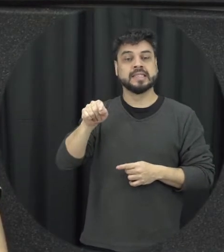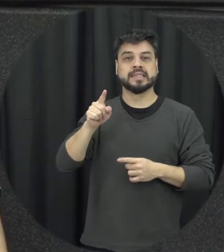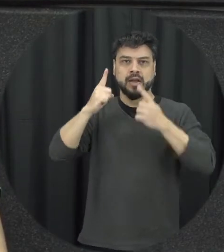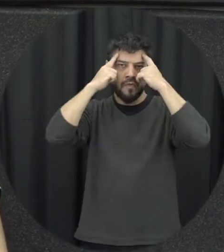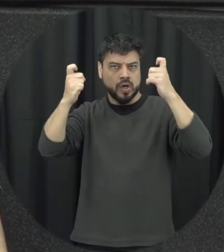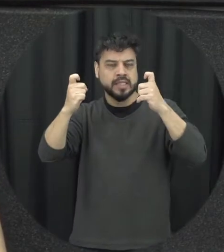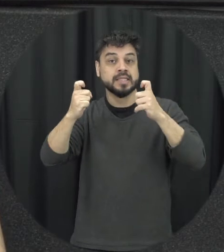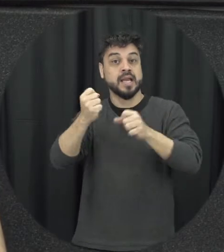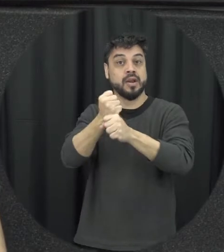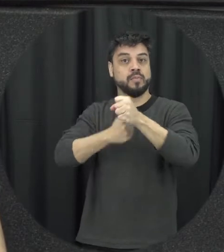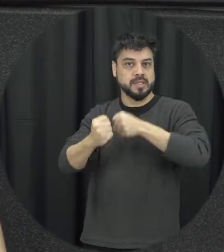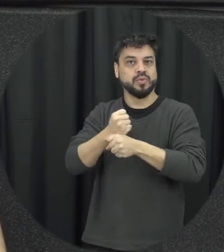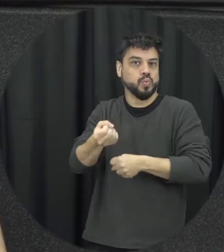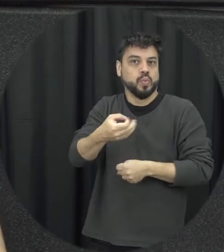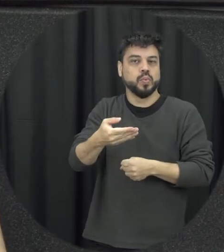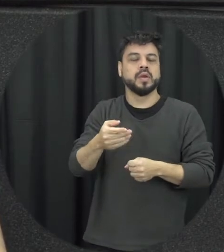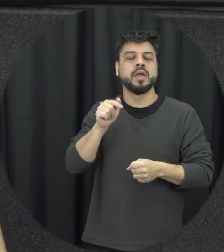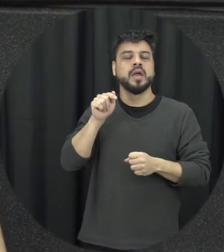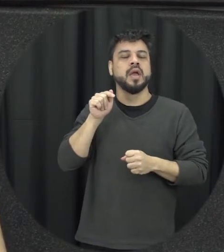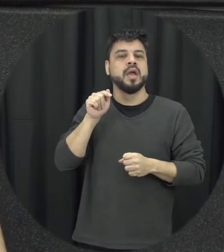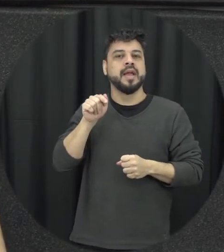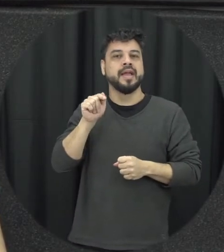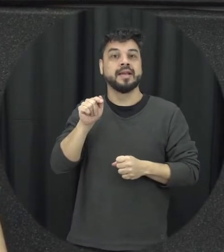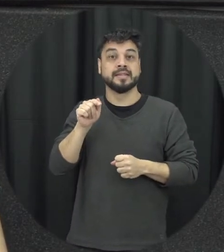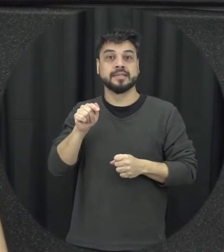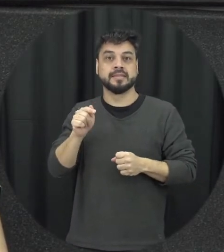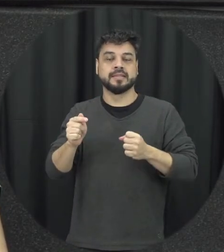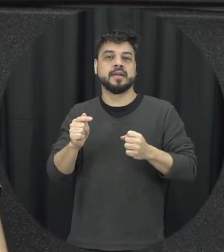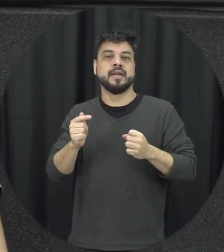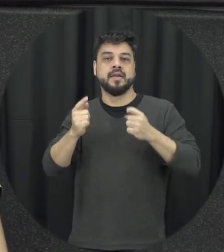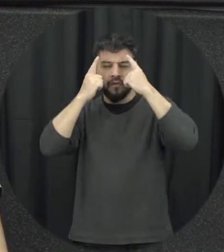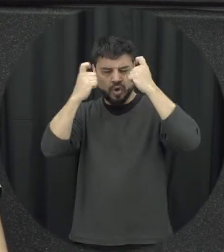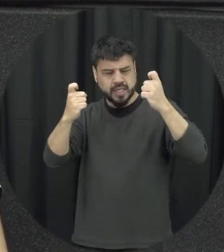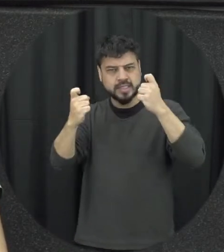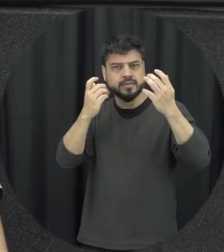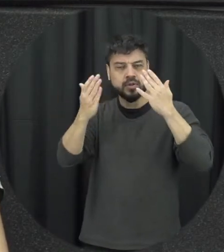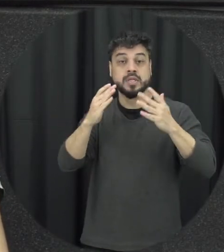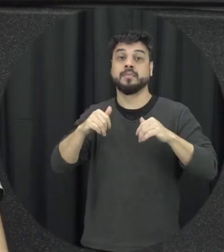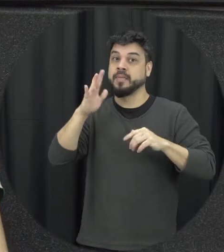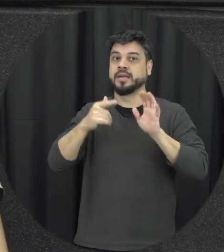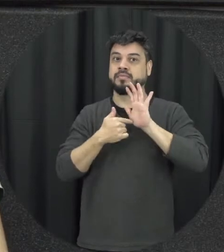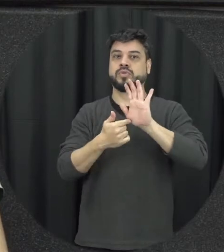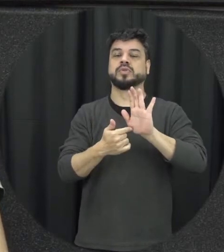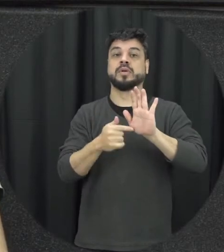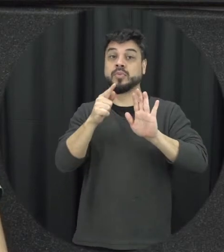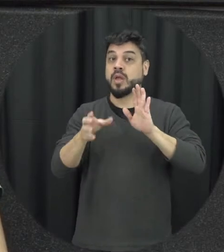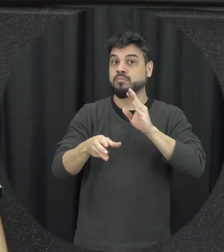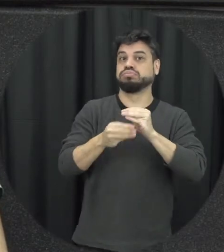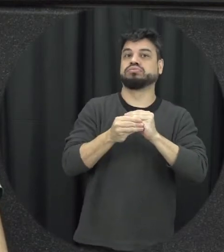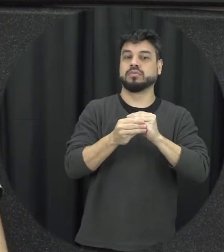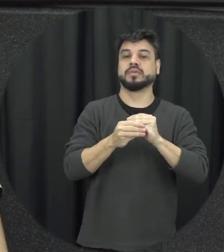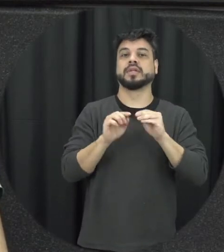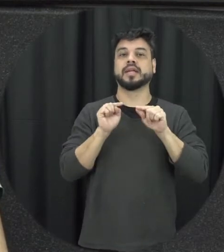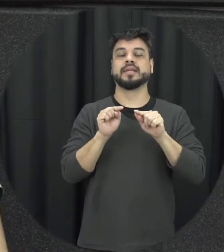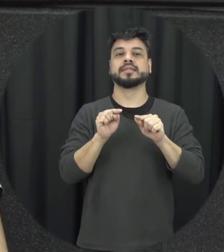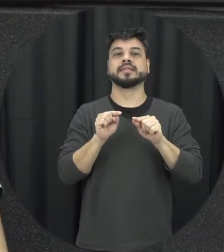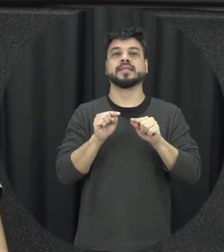ano passado ela ganhou mais visibilidade à pessoalmente, o qual foi incluída com vamos